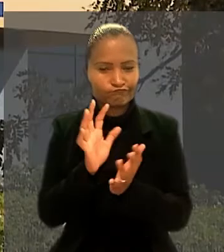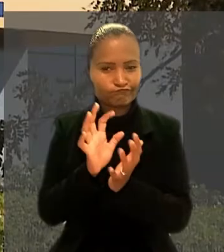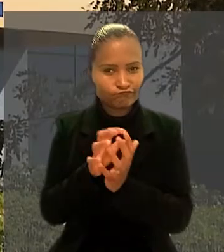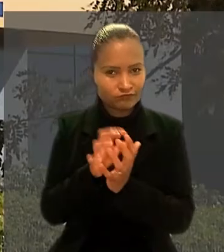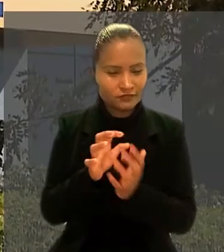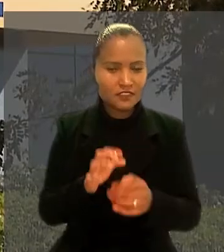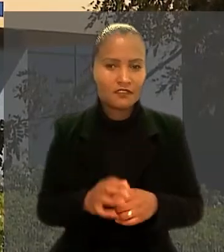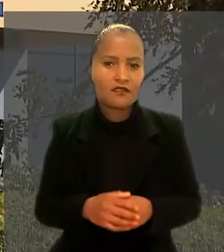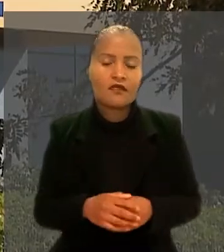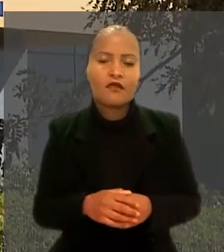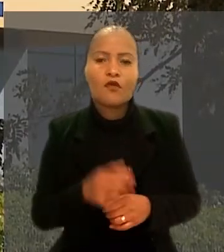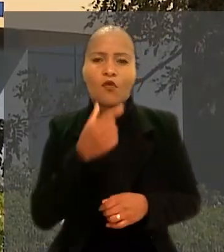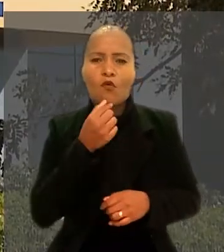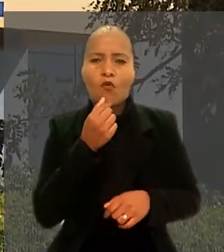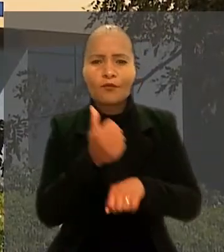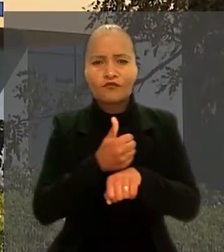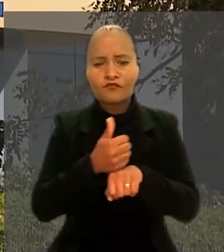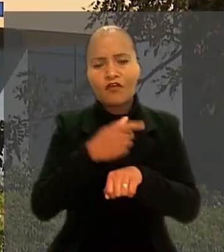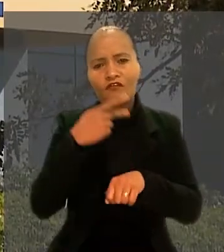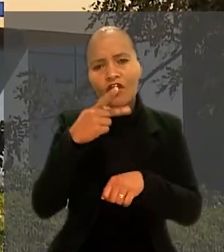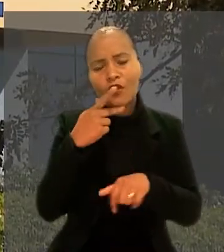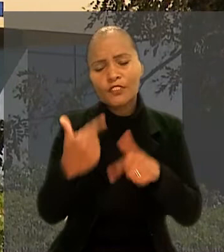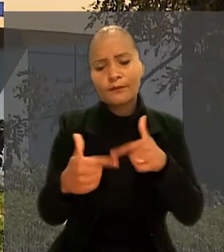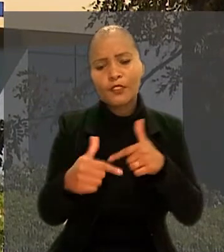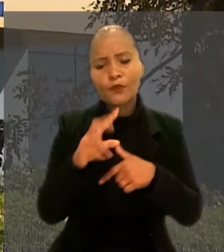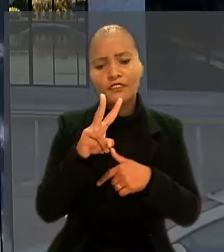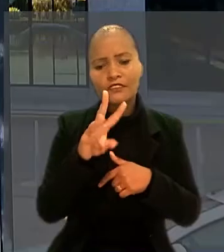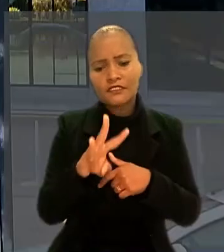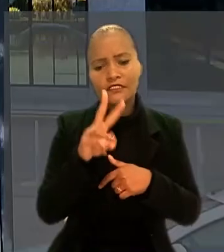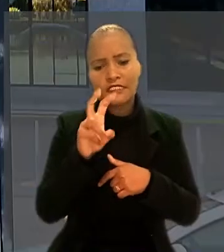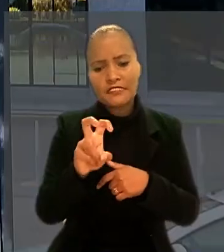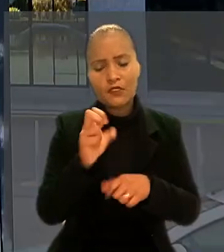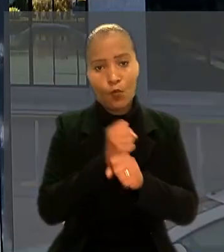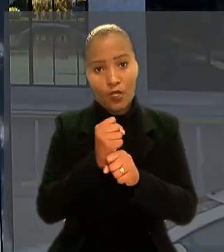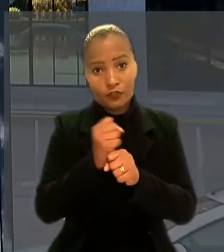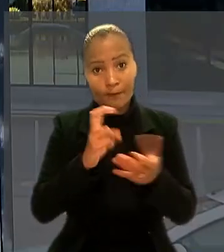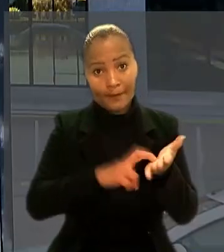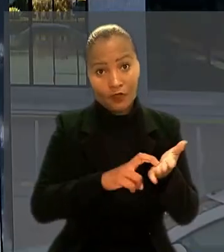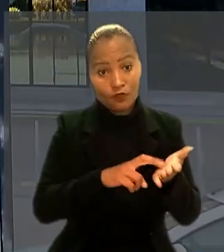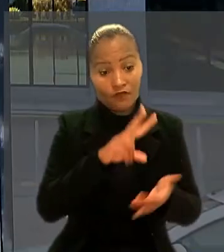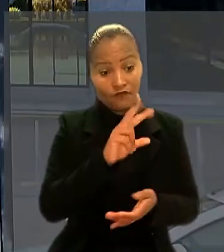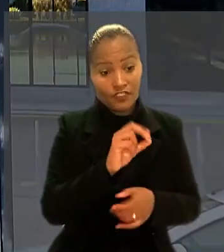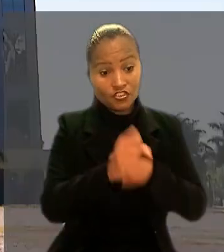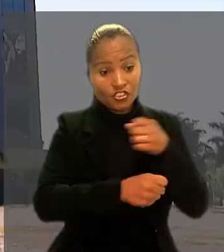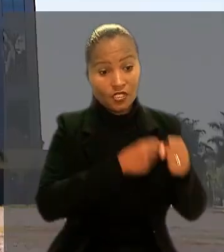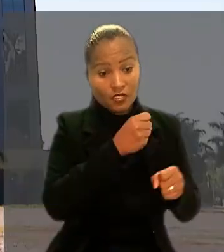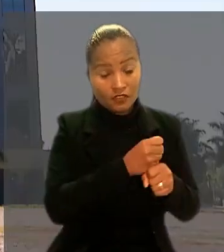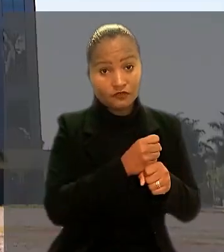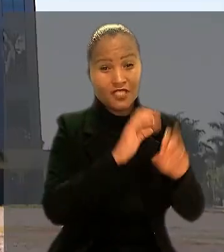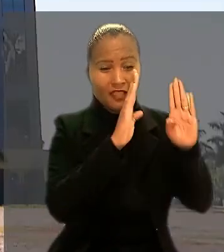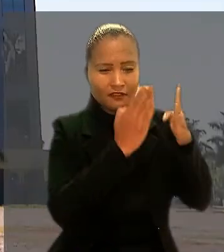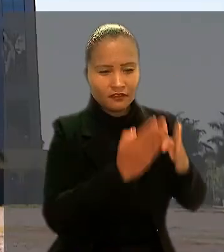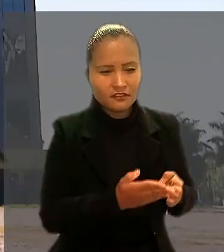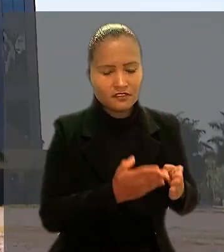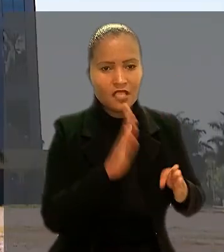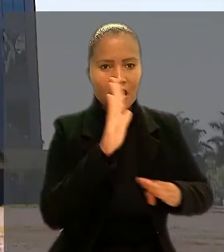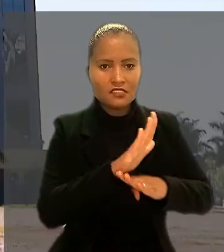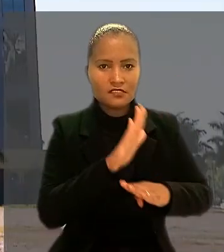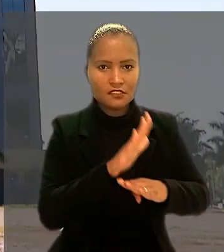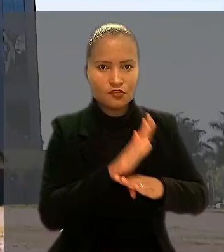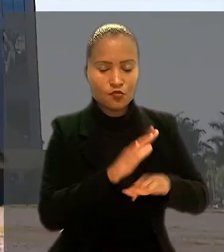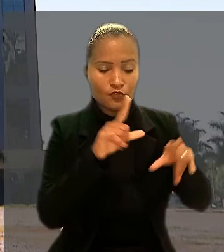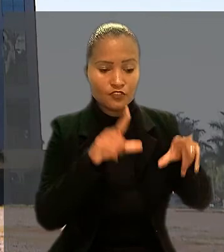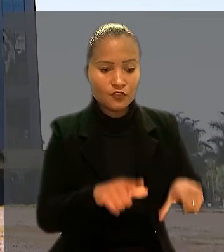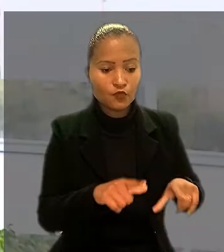O profissional disse que trabalhou 35 anos no banco, sendo 20 anos como analista e assessor no setor de engenharia e arquitetura.